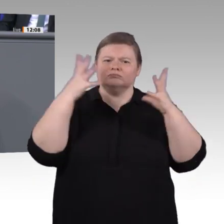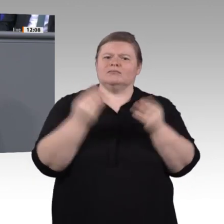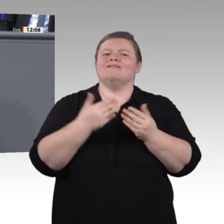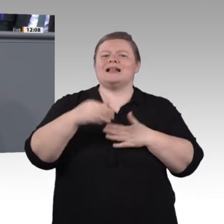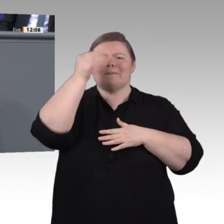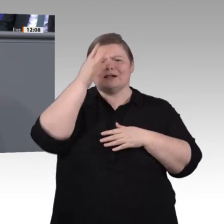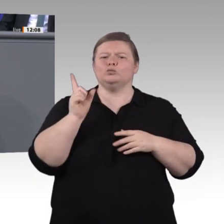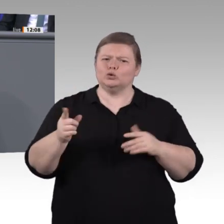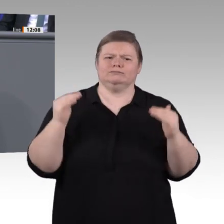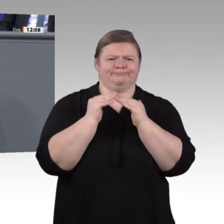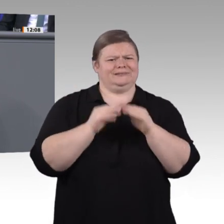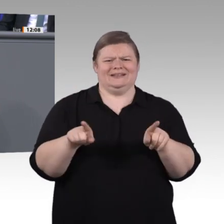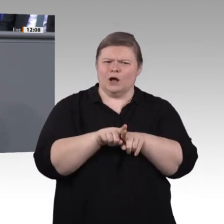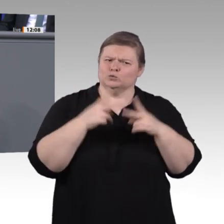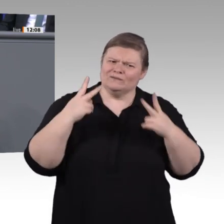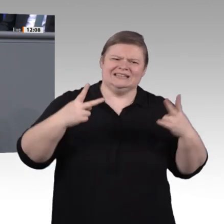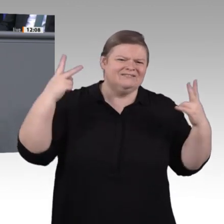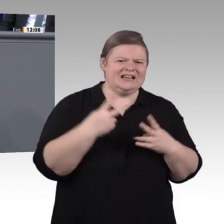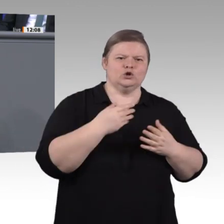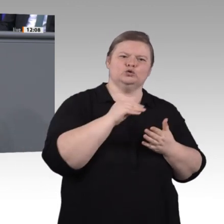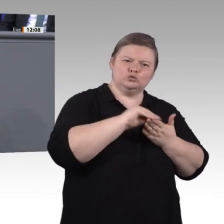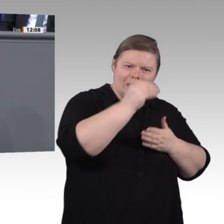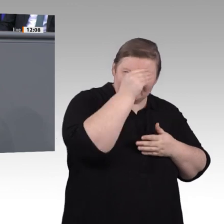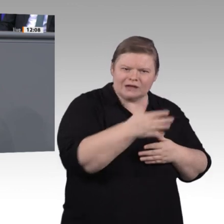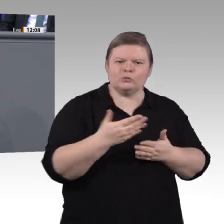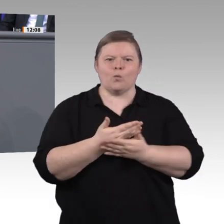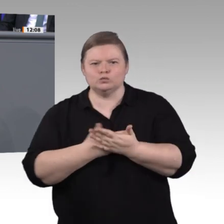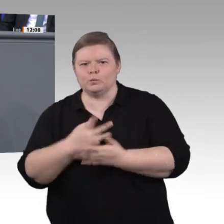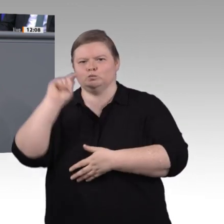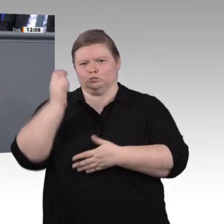noch ausgeschlossen: die einen, weil sie Weiterbildung noch nicht als Investition